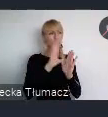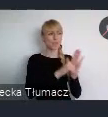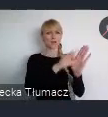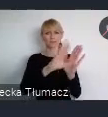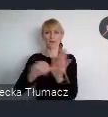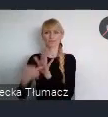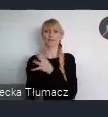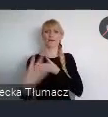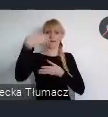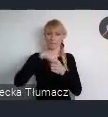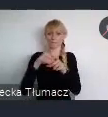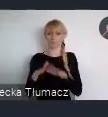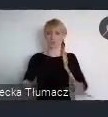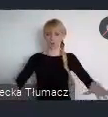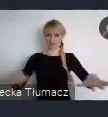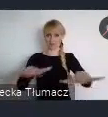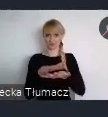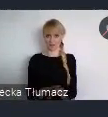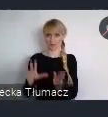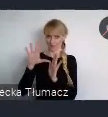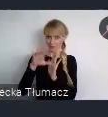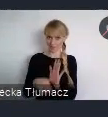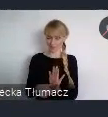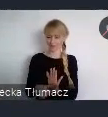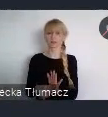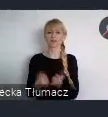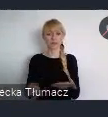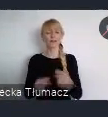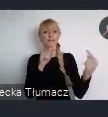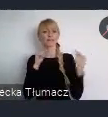Inicjowana dyskusja na temat rozwoju terenów zurbanizowanych